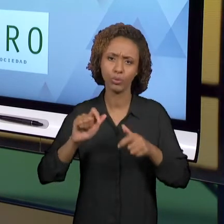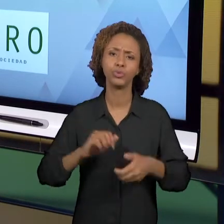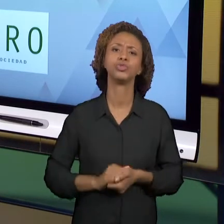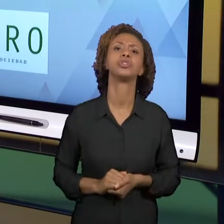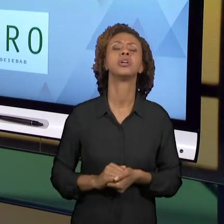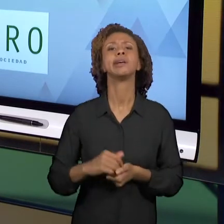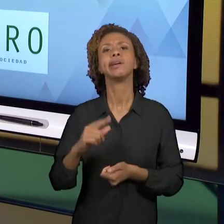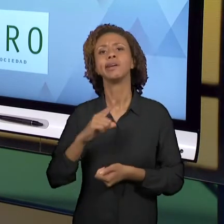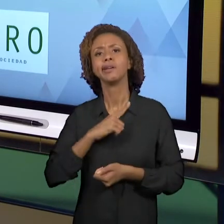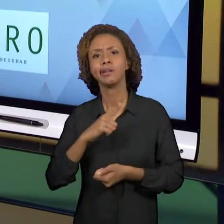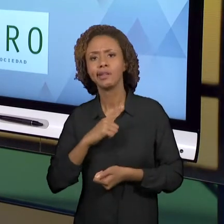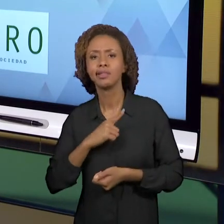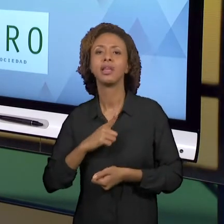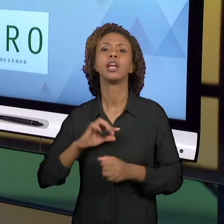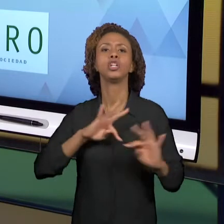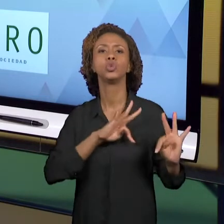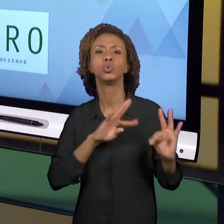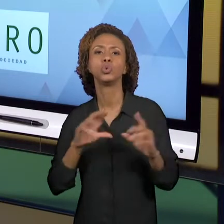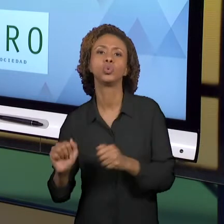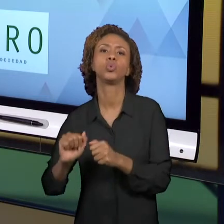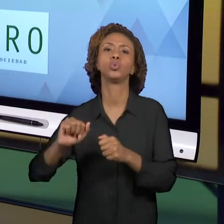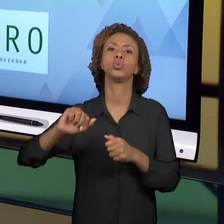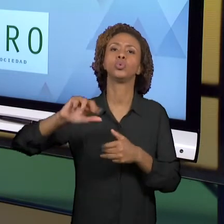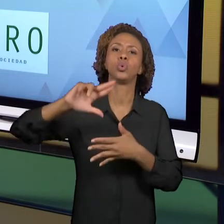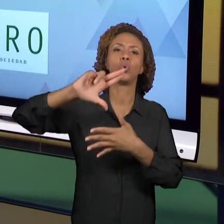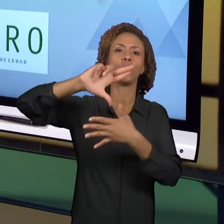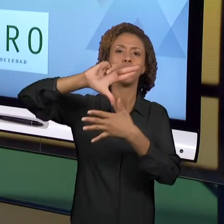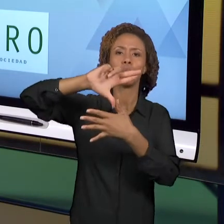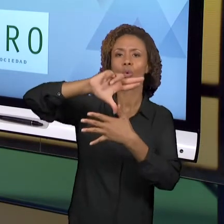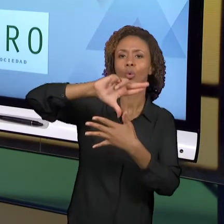ALUNOS COMO VOCÊS; ALUNOS QUE ESTÃO NA PRIMEIRA